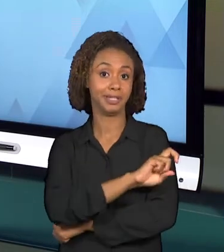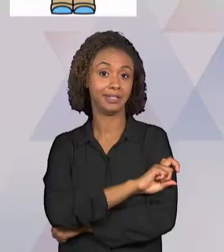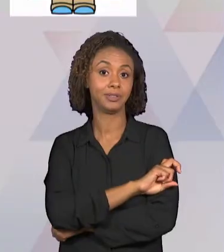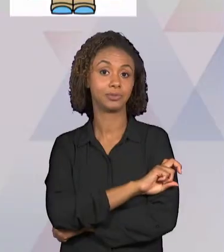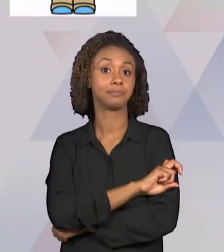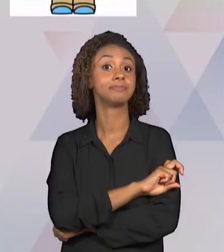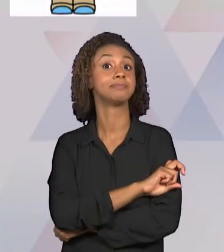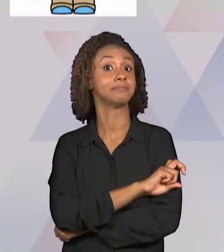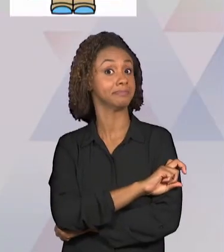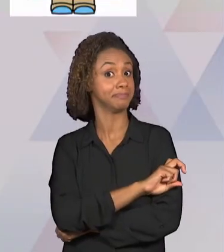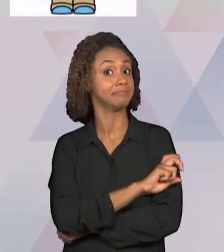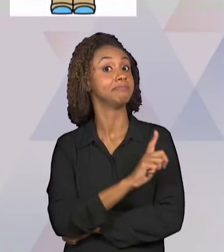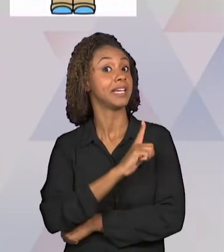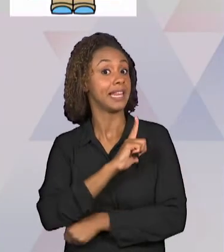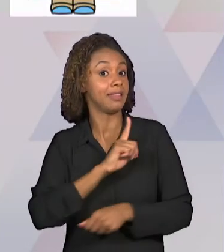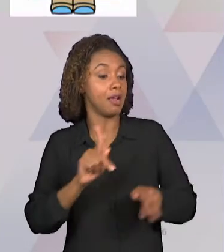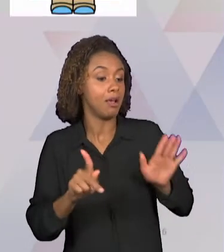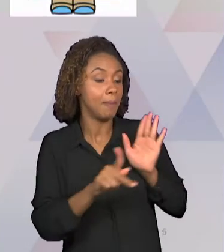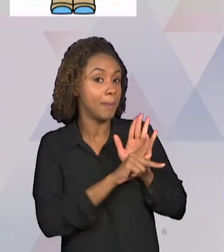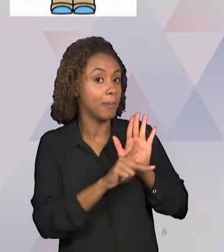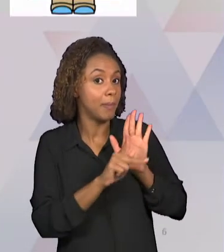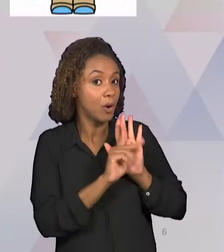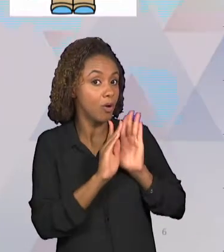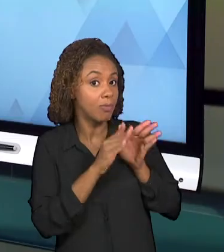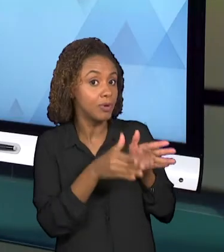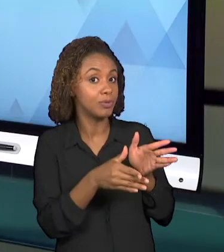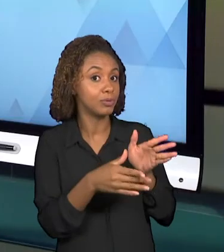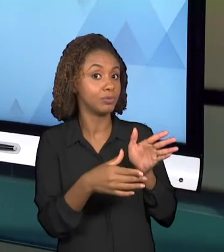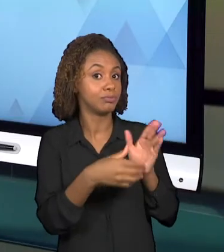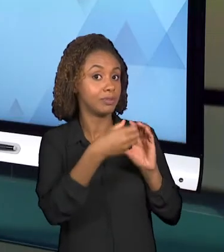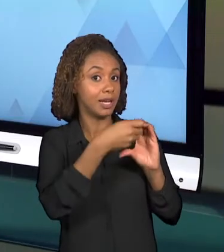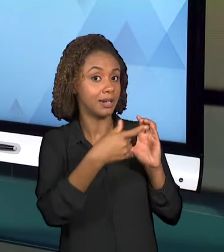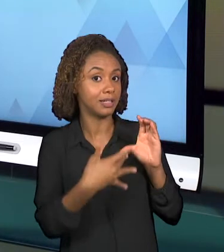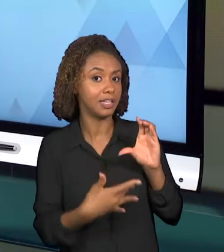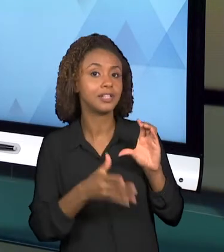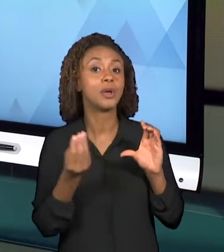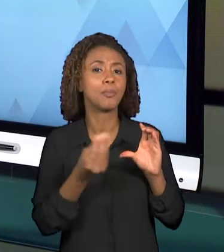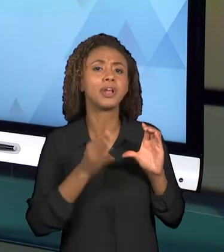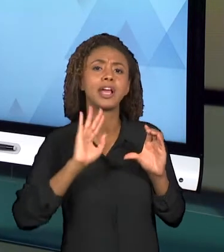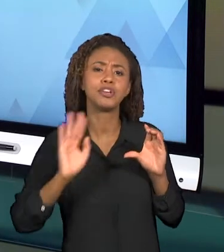JÁ PASSOU PELO PRIMEIRO ANO, PELO SEGUNDO ANO,